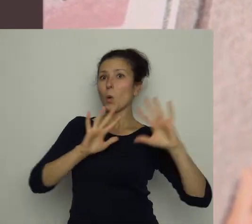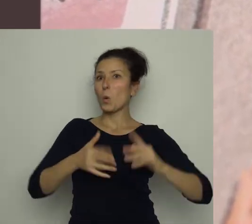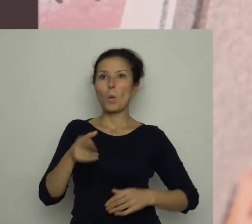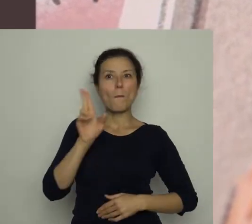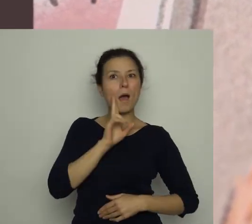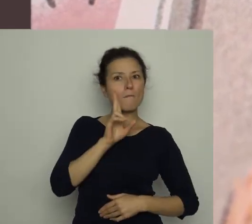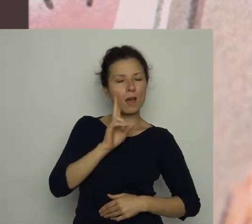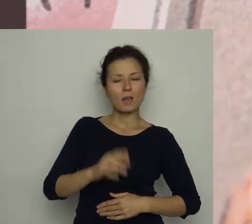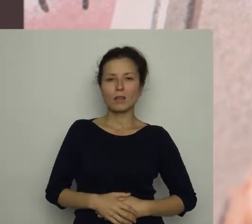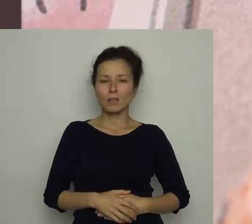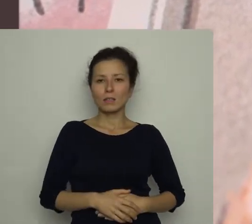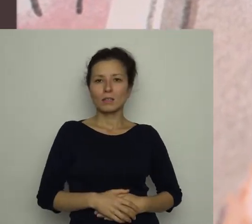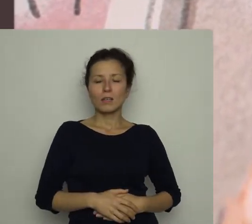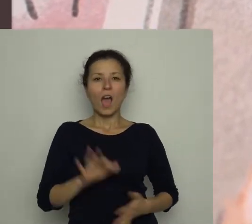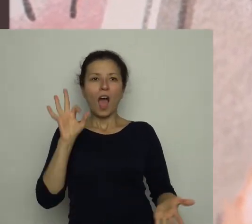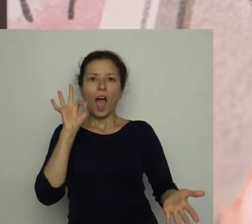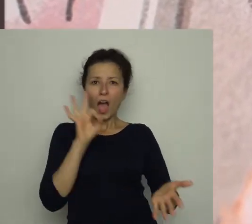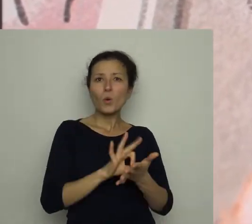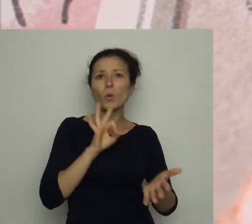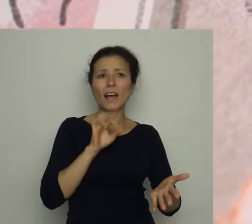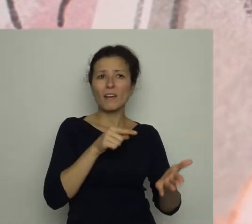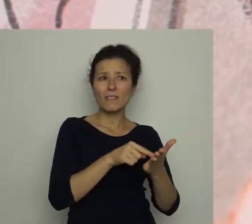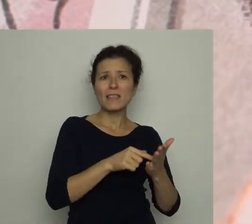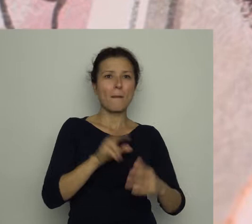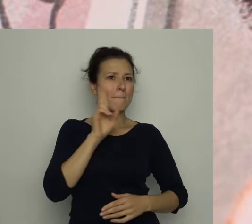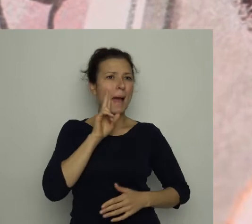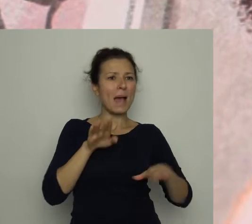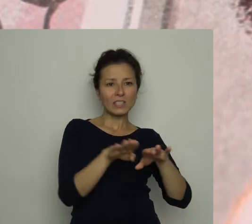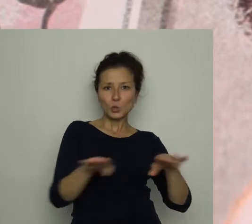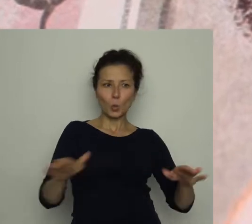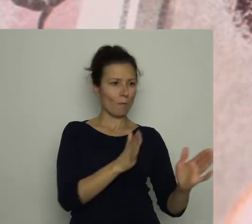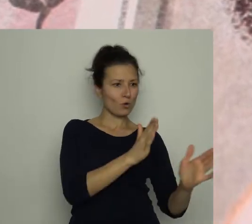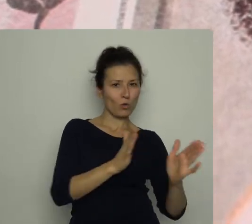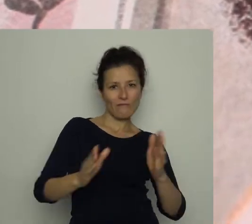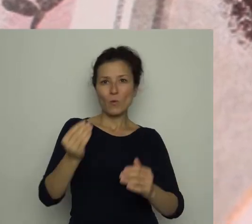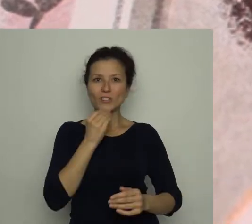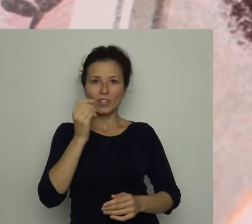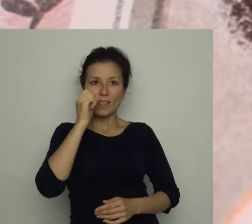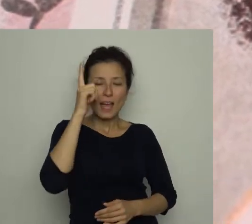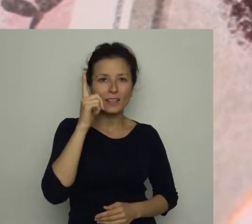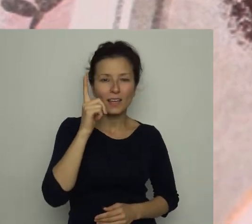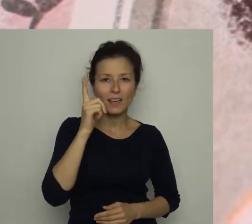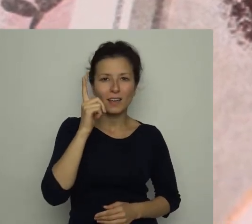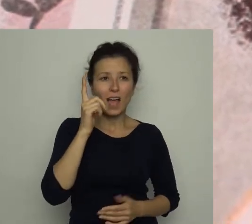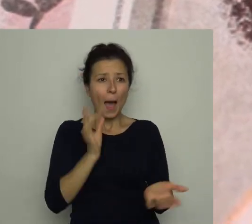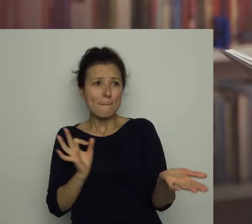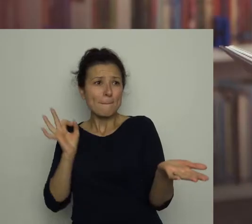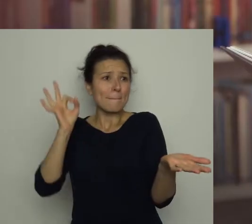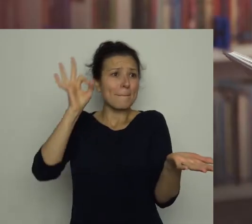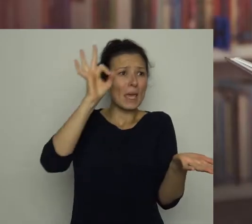W decydującym momencie meczu nakrywała stół do śniadania i nieopatrznie znalazła się na linii ognia.